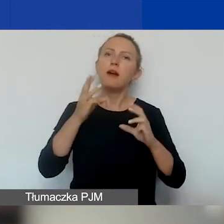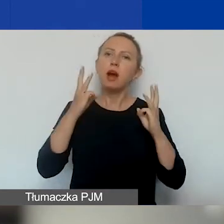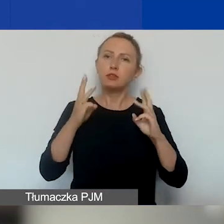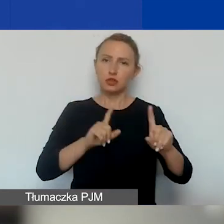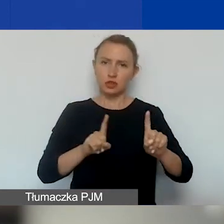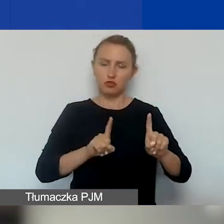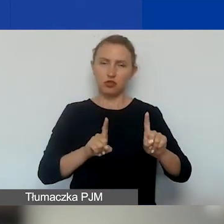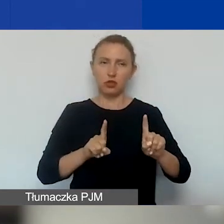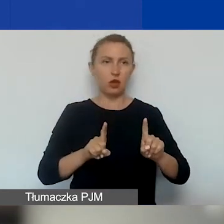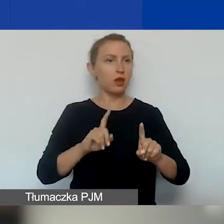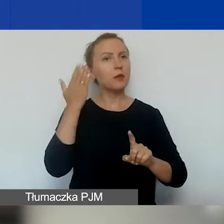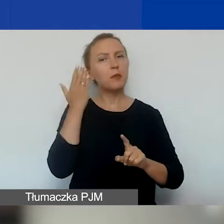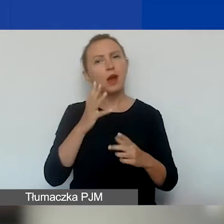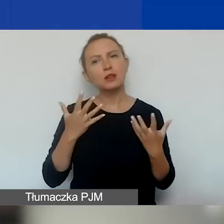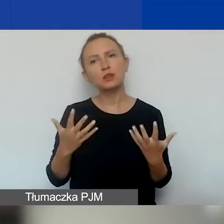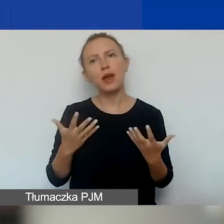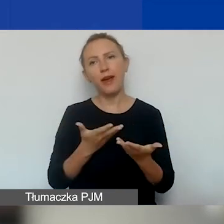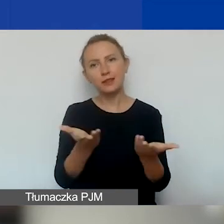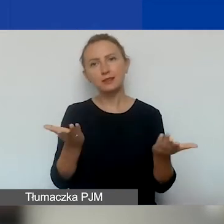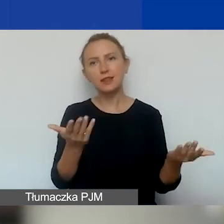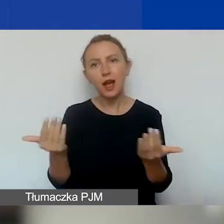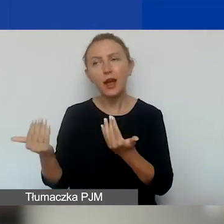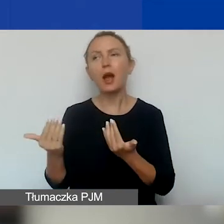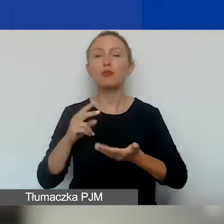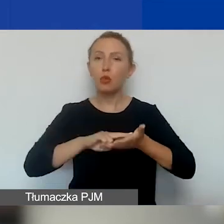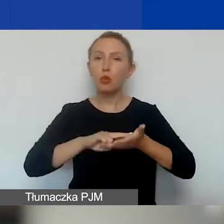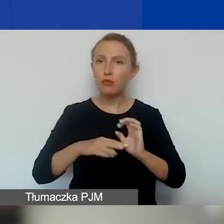Bardzo zachęcamy do planowania projektów interwencyjnych